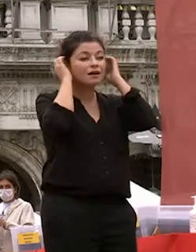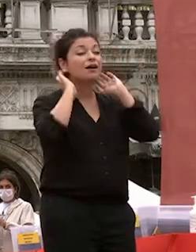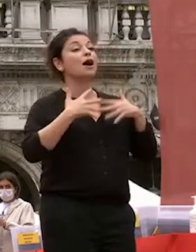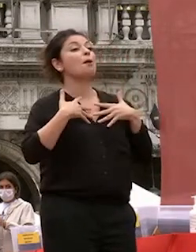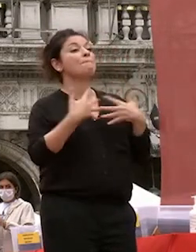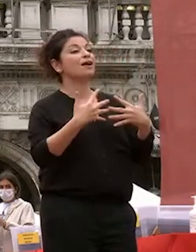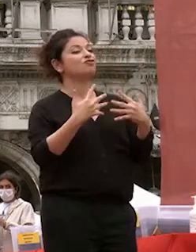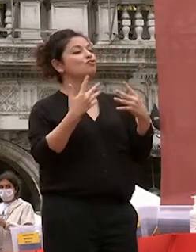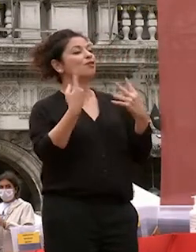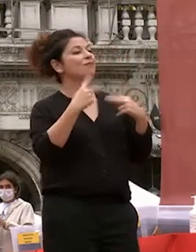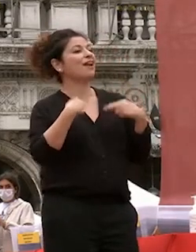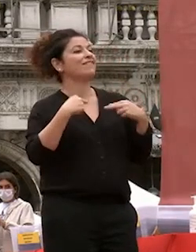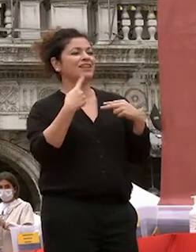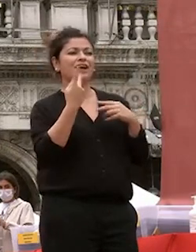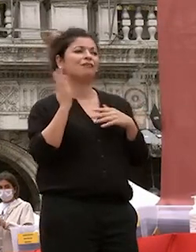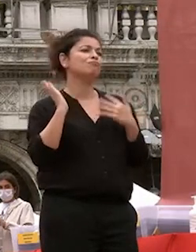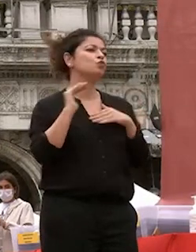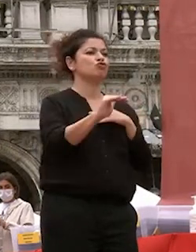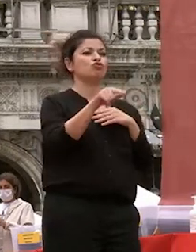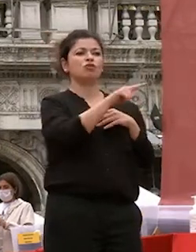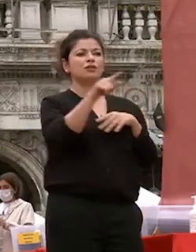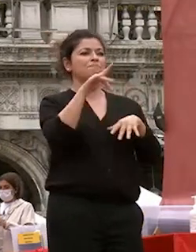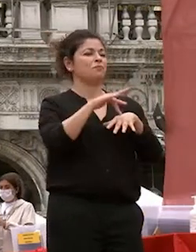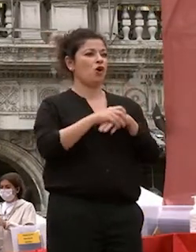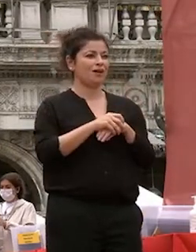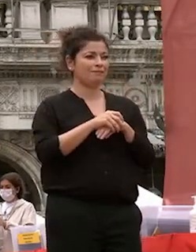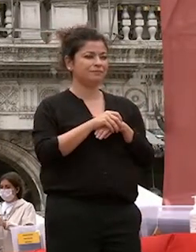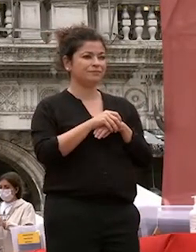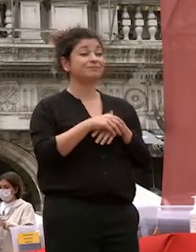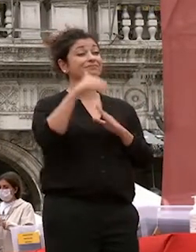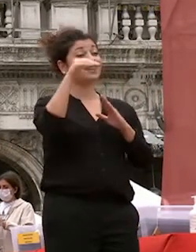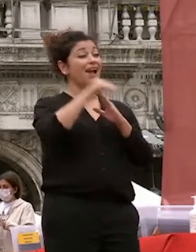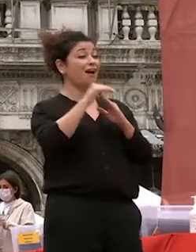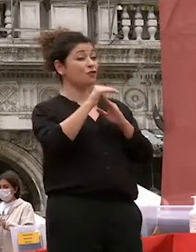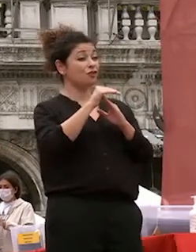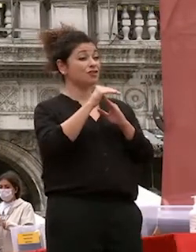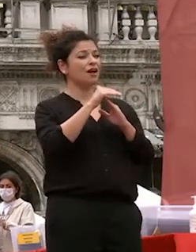vivete quotidianamente ca foscari via offerto un pezzo del vostro cammino